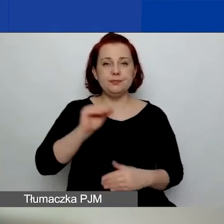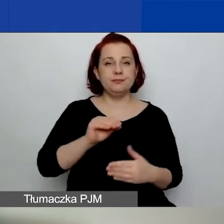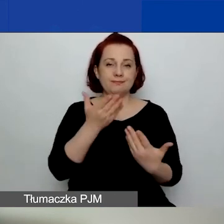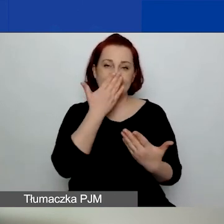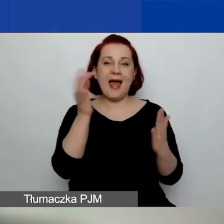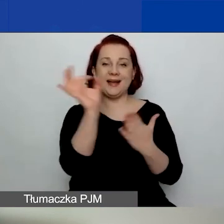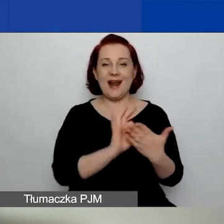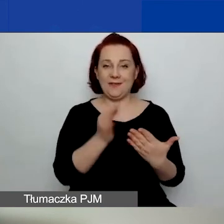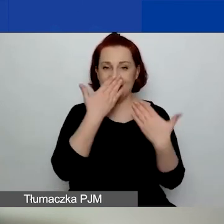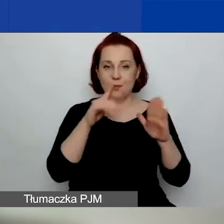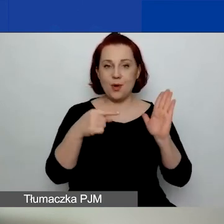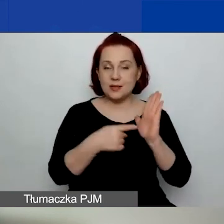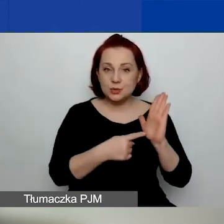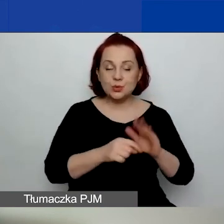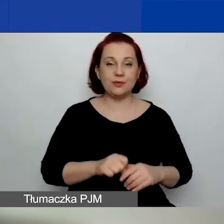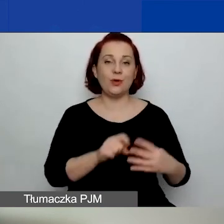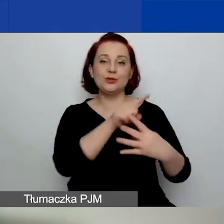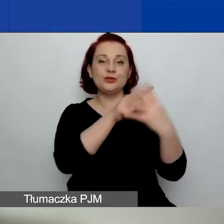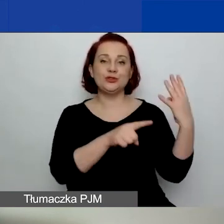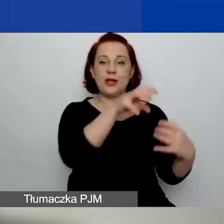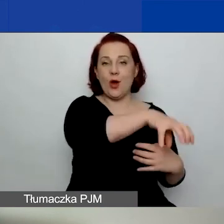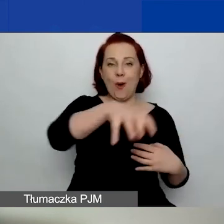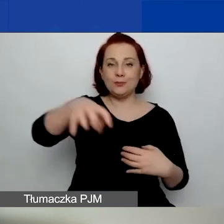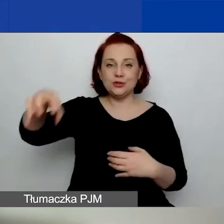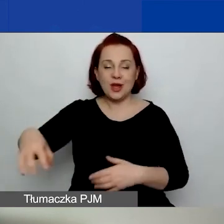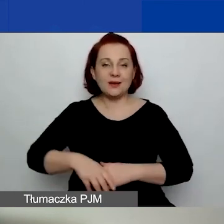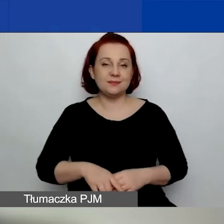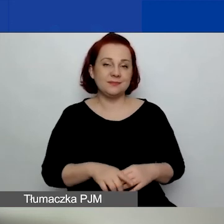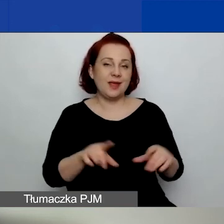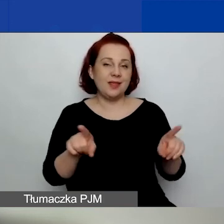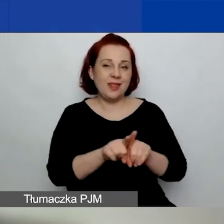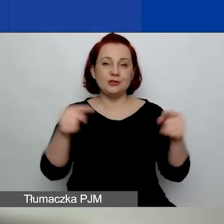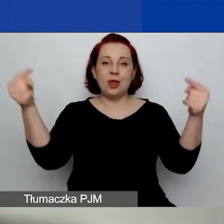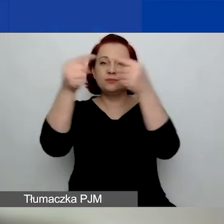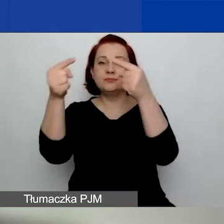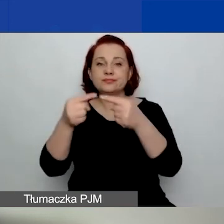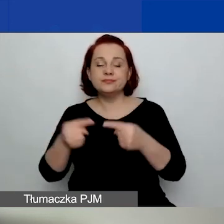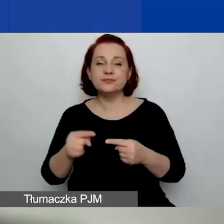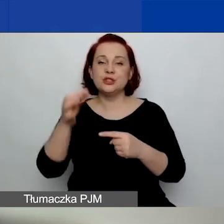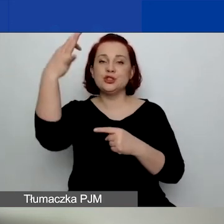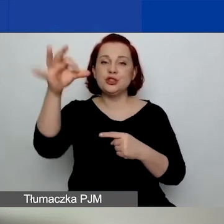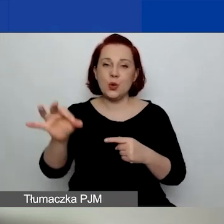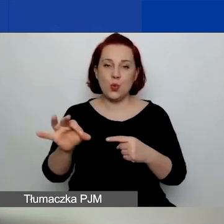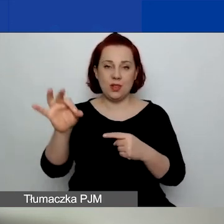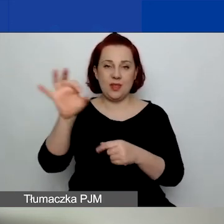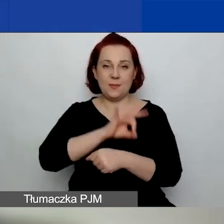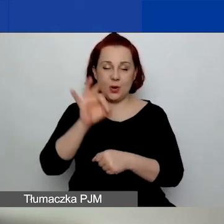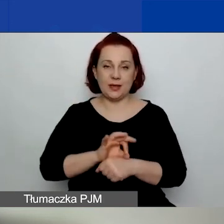tych czterech obszarów i projektów o znaczeniu szczególnym. Czyli pierwszy, drugi i trzeci obszar.